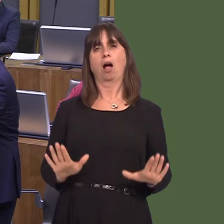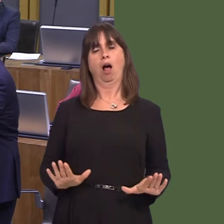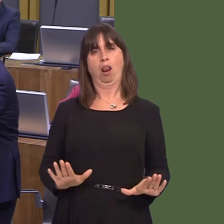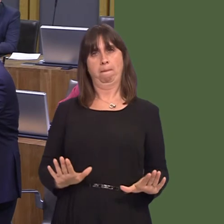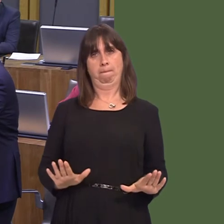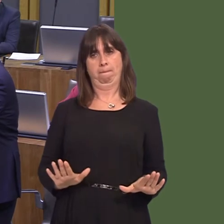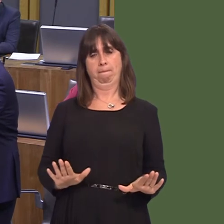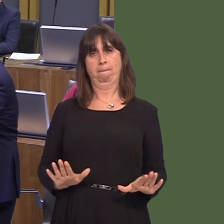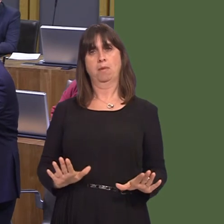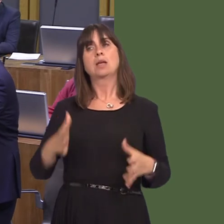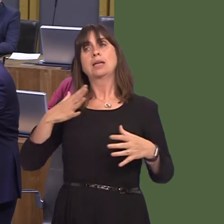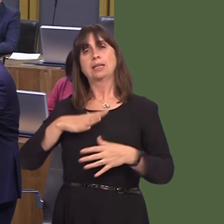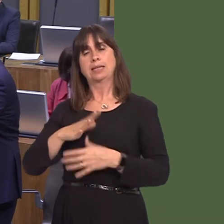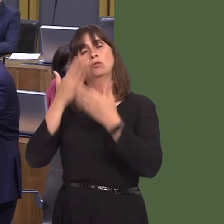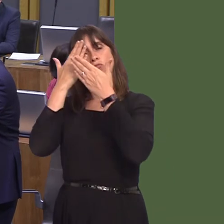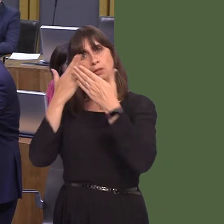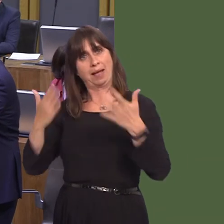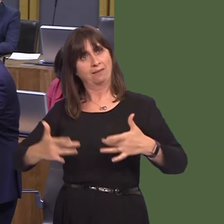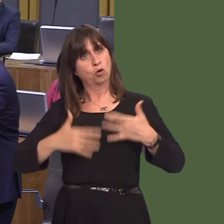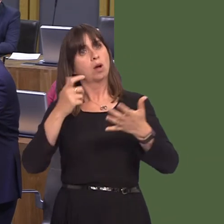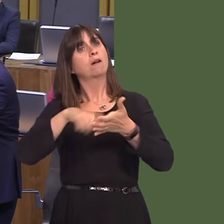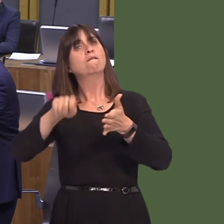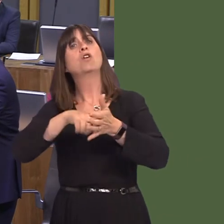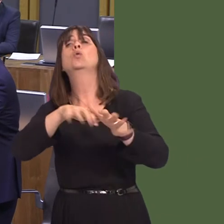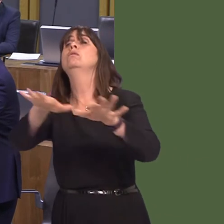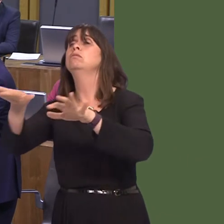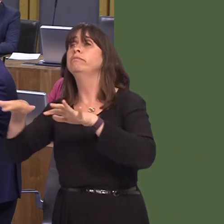people's views have to be respected. The referendum's result has to be respected, but it has to